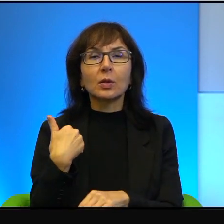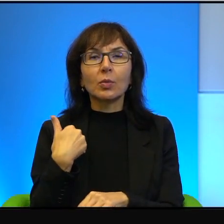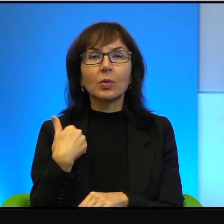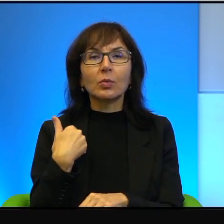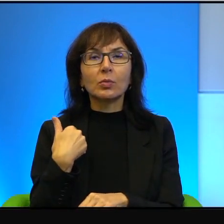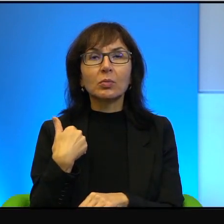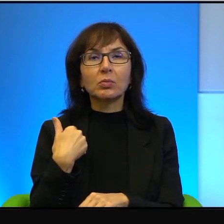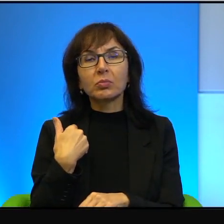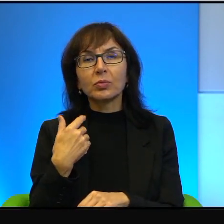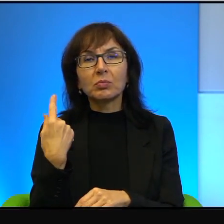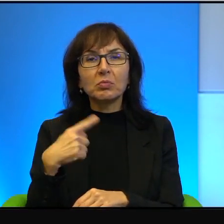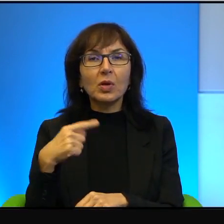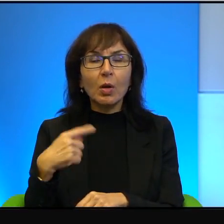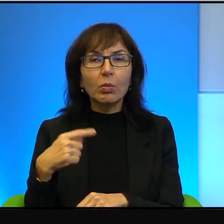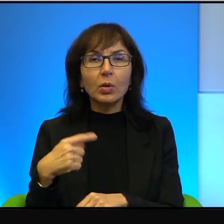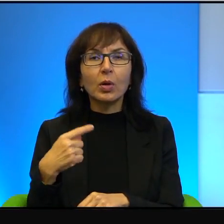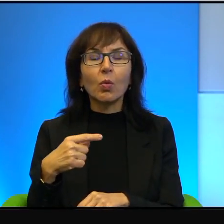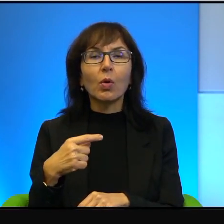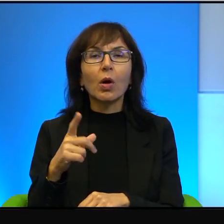w zasadzie nie istniała. Palestyńczycy z zachodniego brzegu